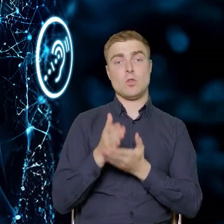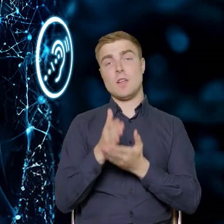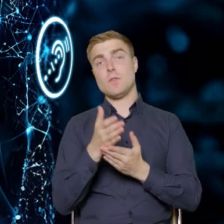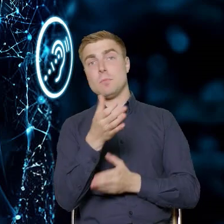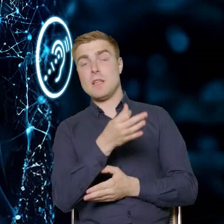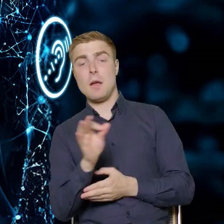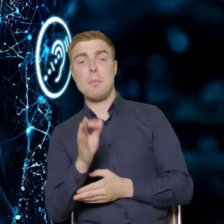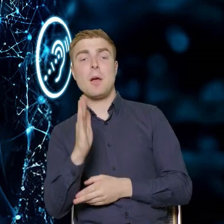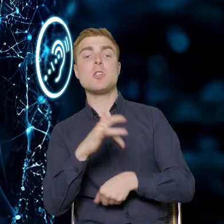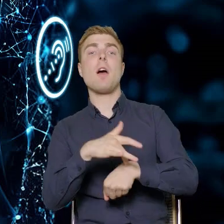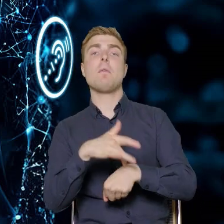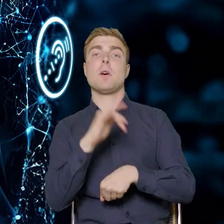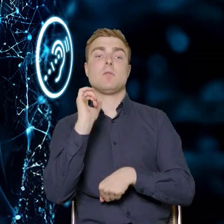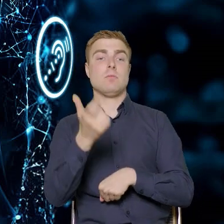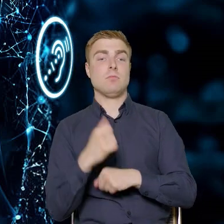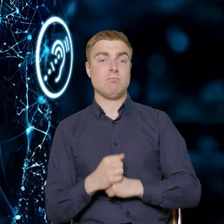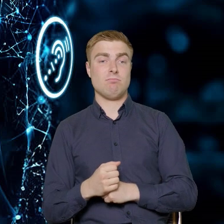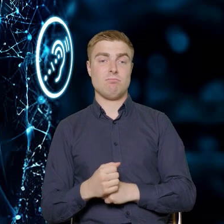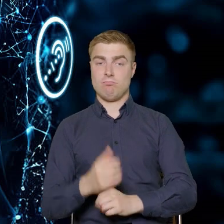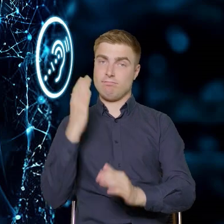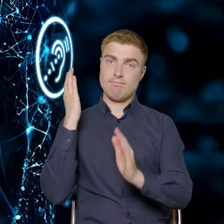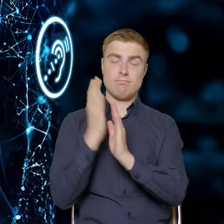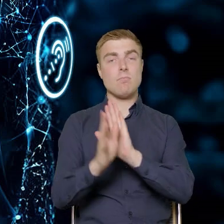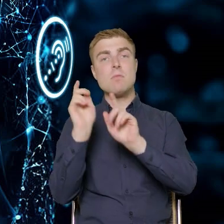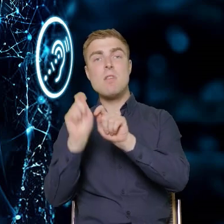będzie natomiast efektem już konkretnej diagnozy potrzeb przedsiębiorstwa.